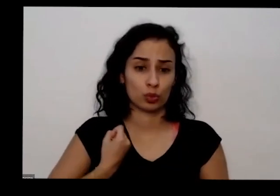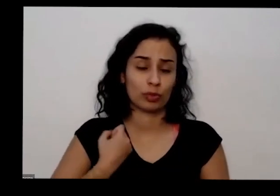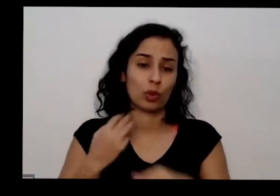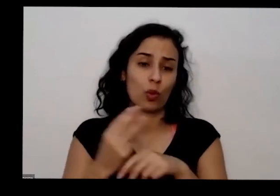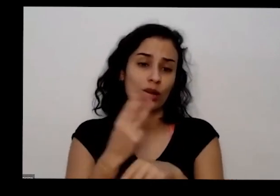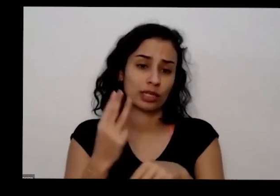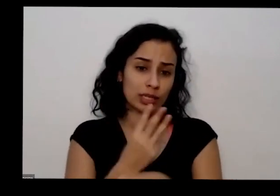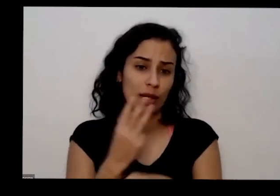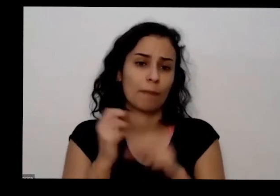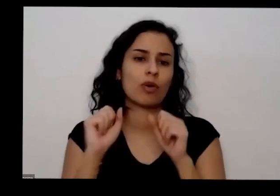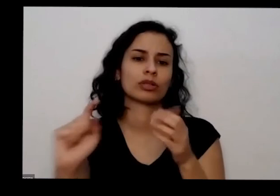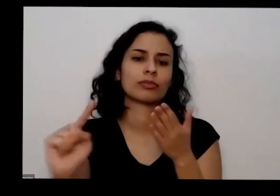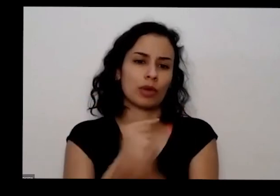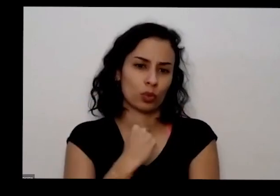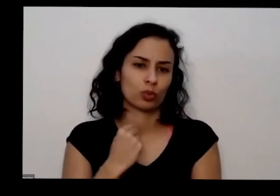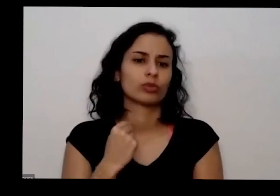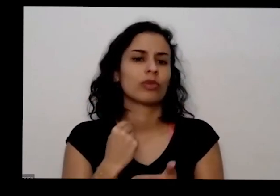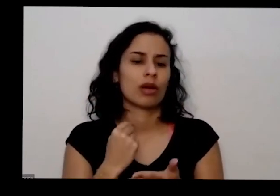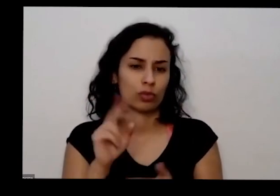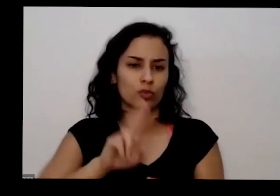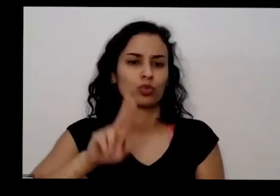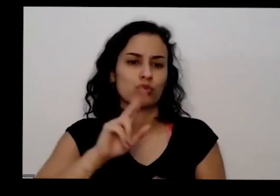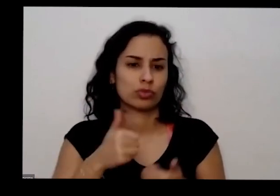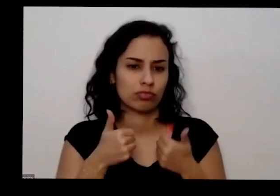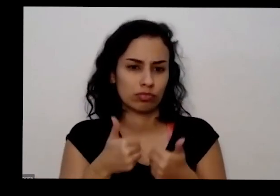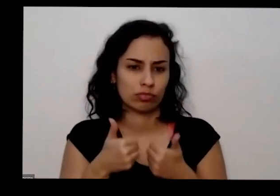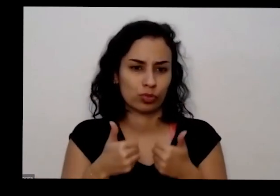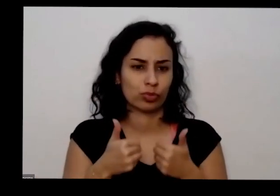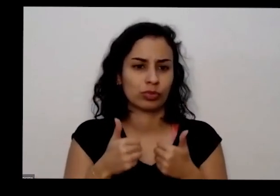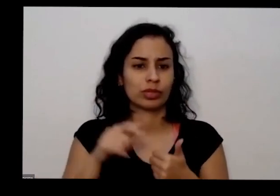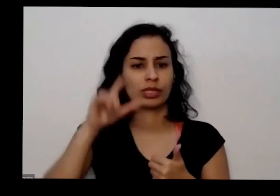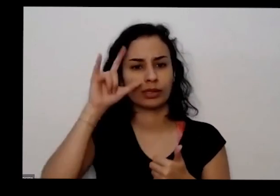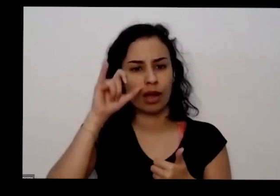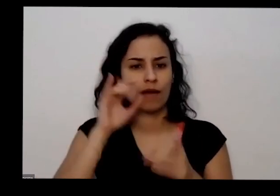diretamente pelo WhatsApp também no Instagram no Facebook tem meu número de WhatsApp se ele